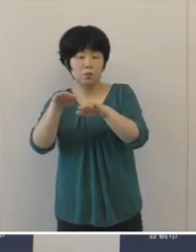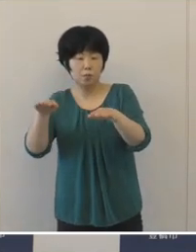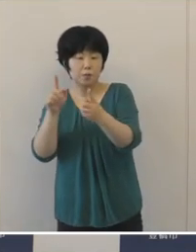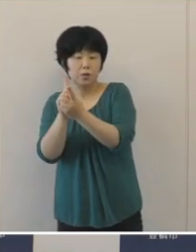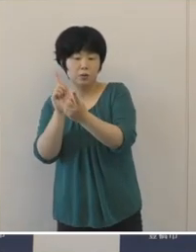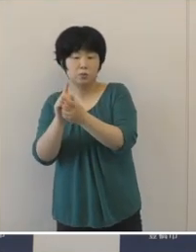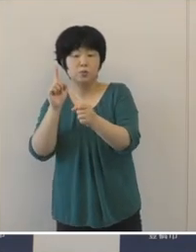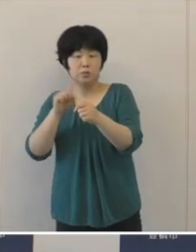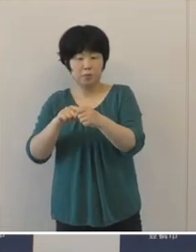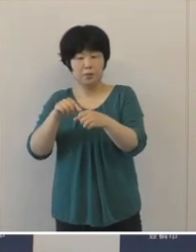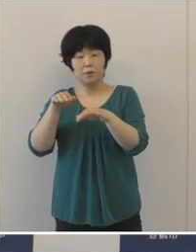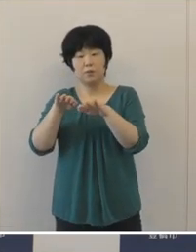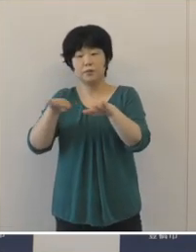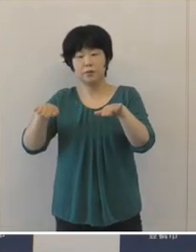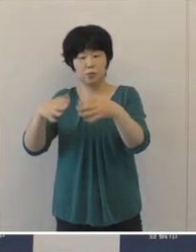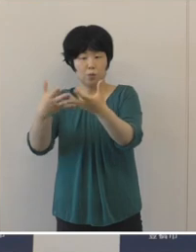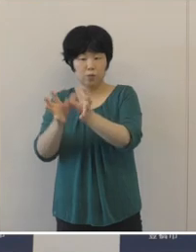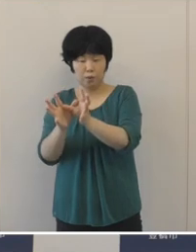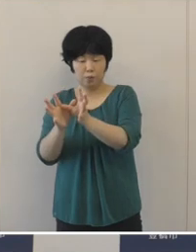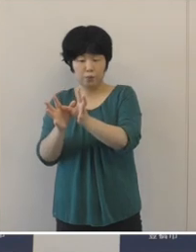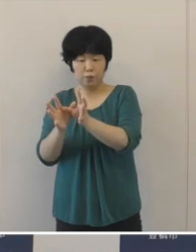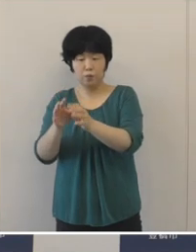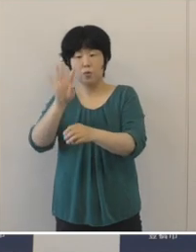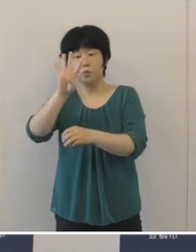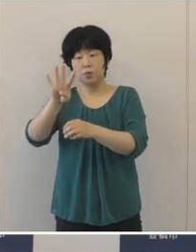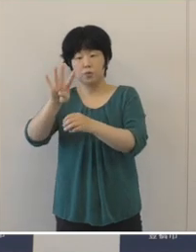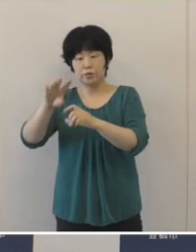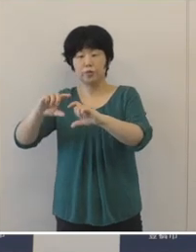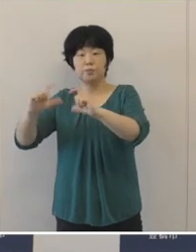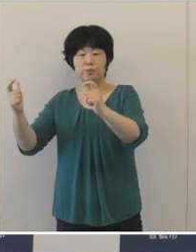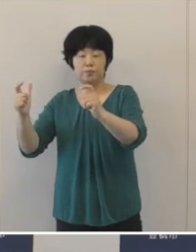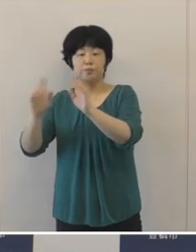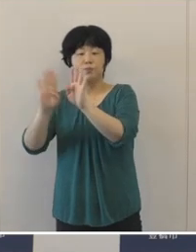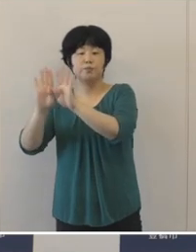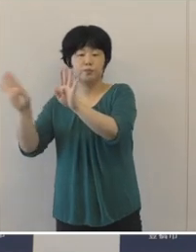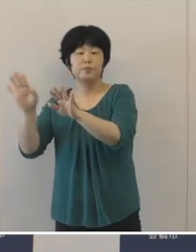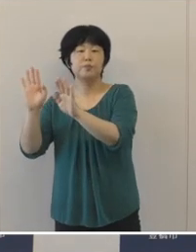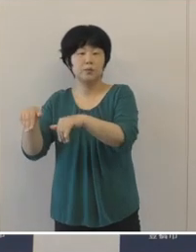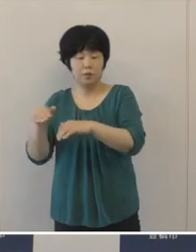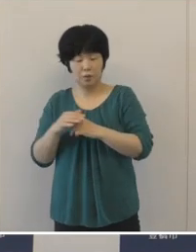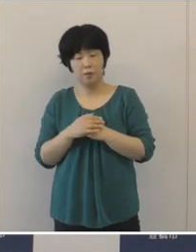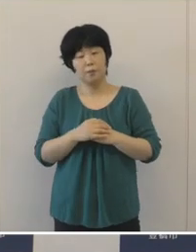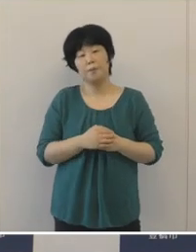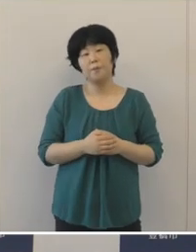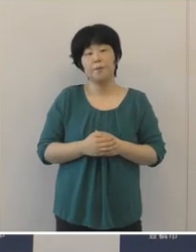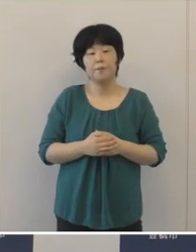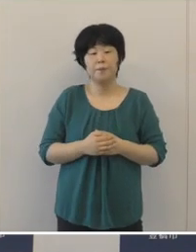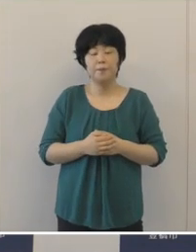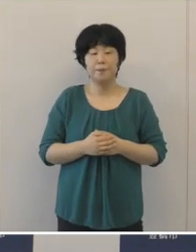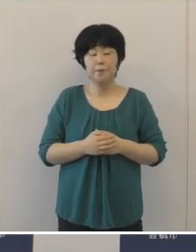児童クラブを4か所増設するなど、切れ目のない子育て支援の充実を図りました。